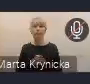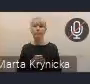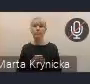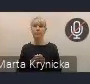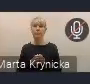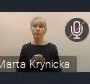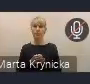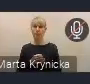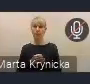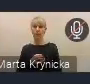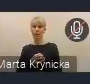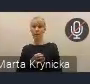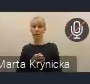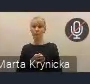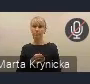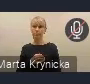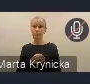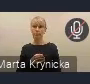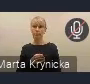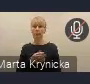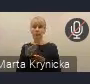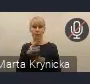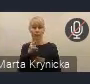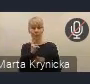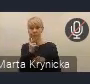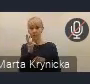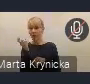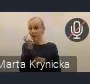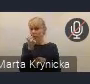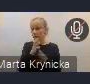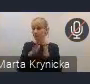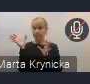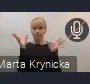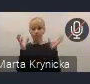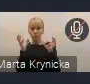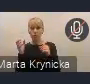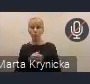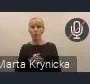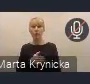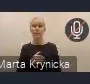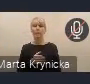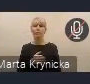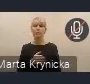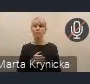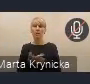Będę się też z ciekawością przysłuchiwać państwa głosom podczas dzisiejszego spotkania,